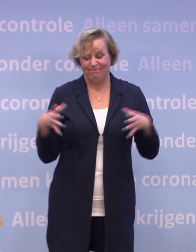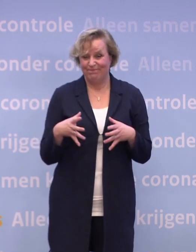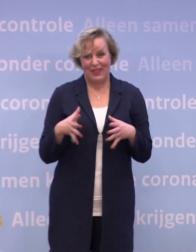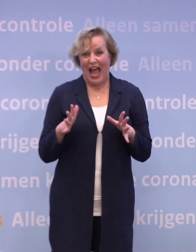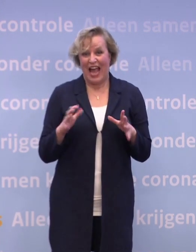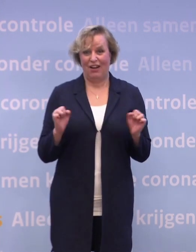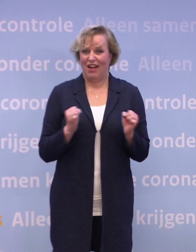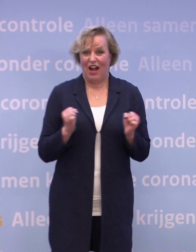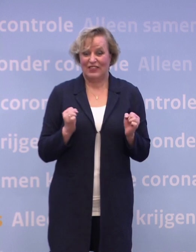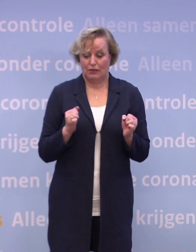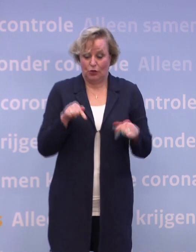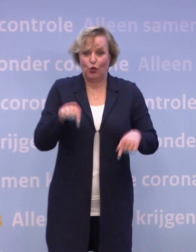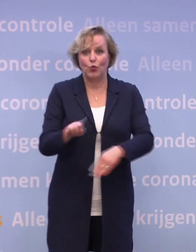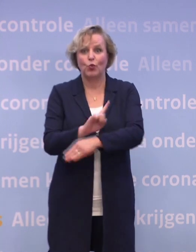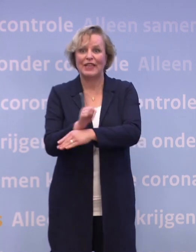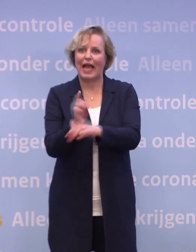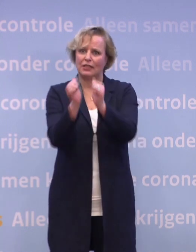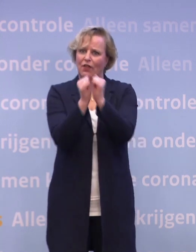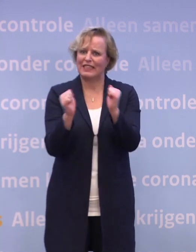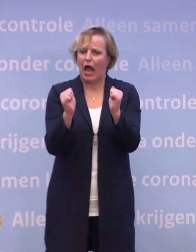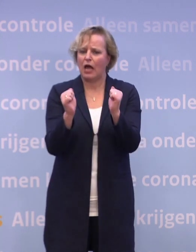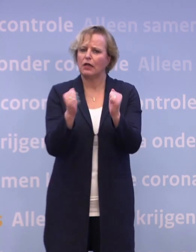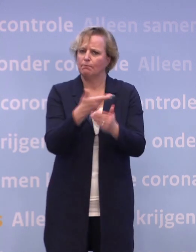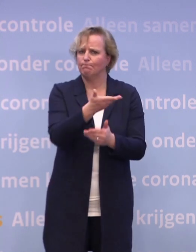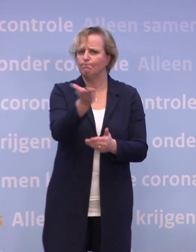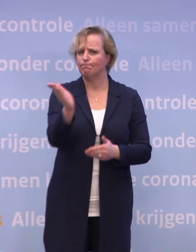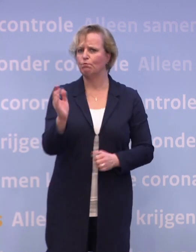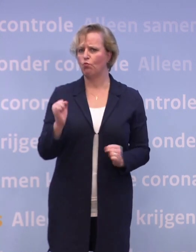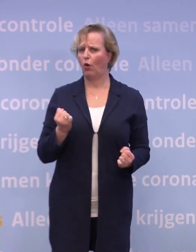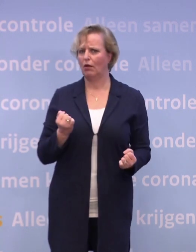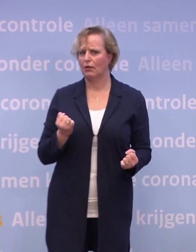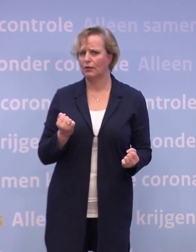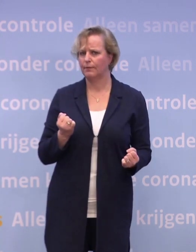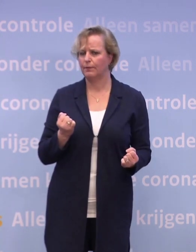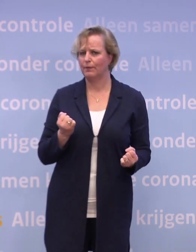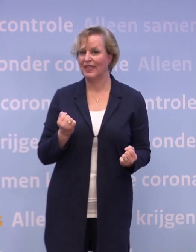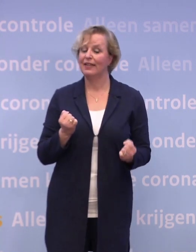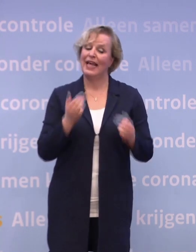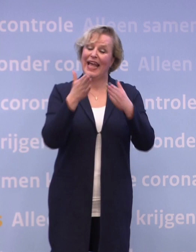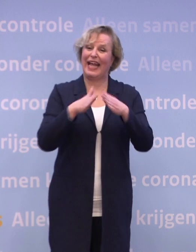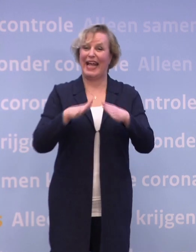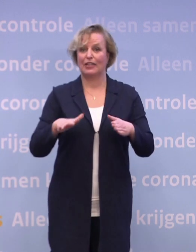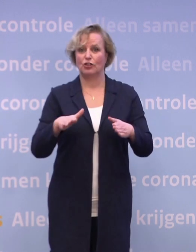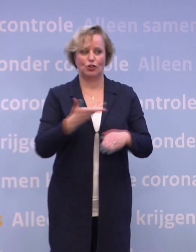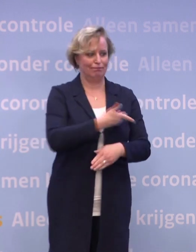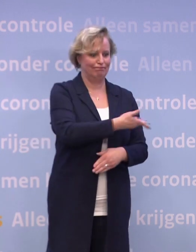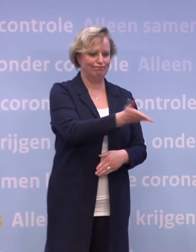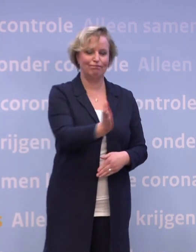...juist in deze tijd van het jaar is dat moeilijk. Waar kerst voor de één een periode is van licht en gezelligheid...